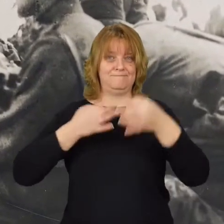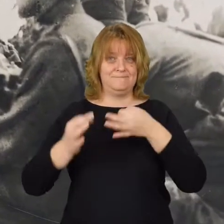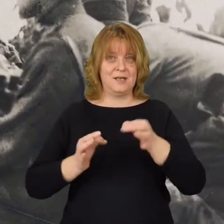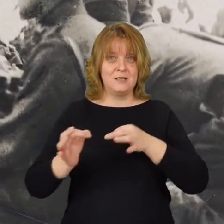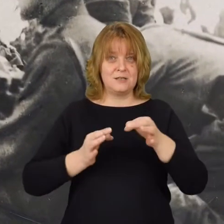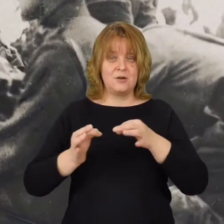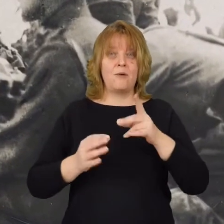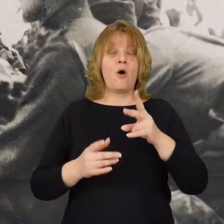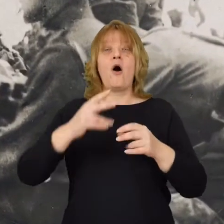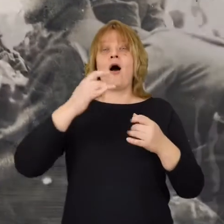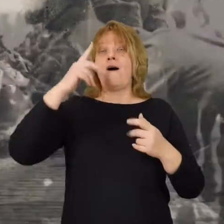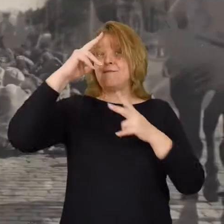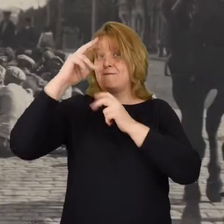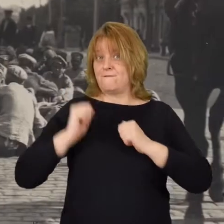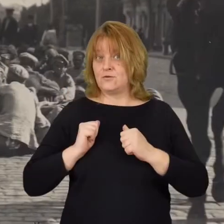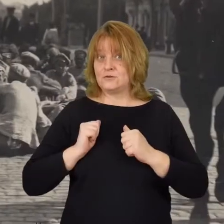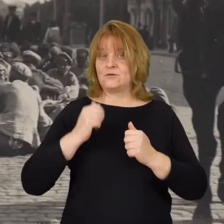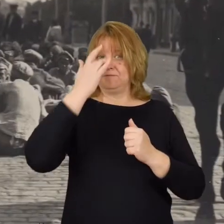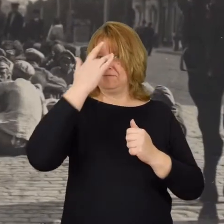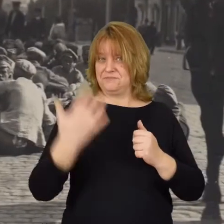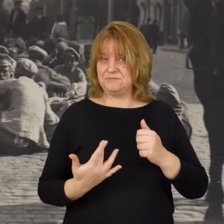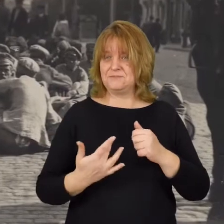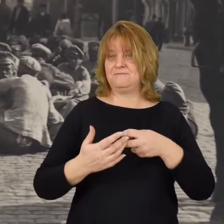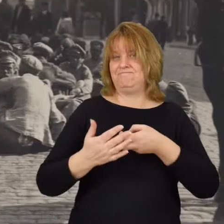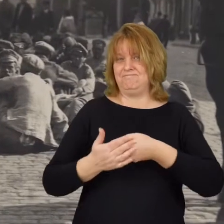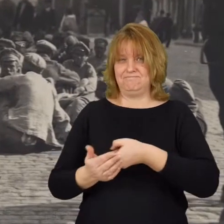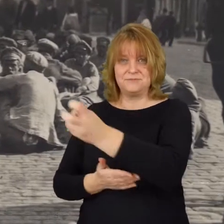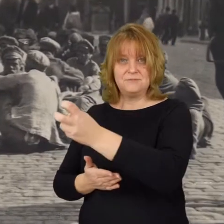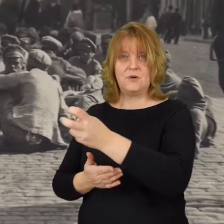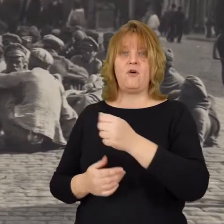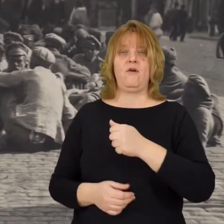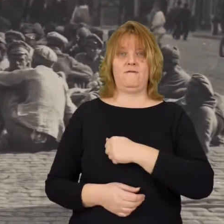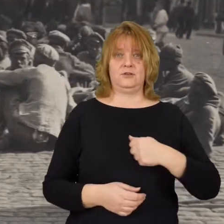gdyż armia bolszewicka została odparta od Warszawy